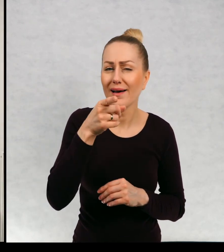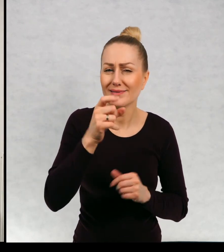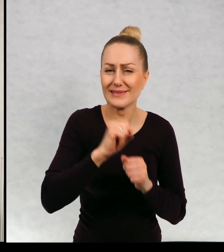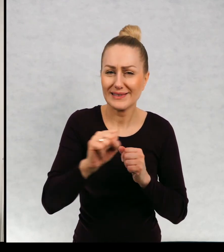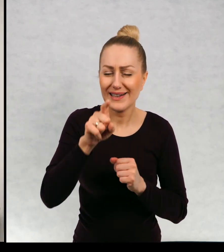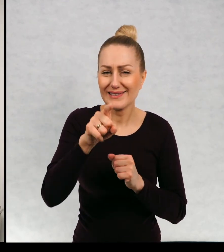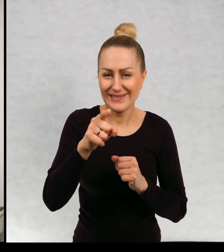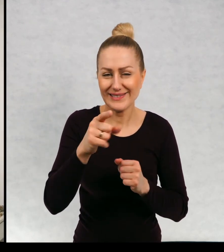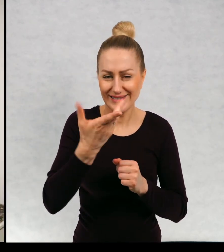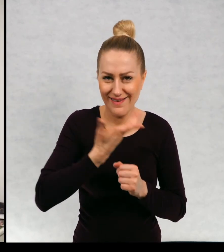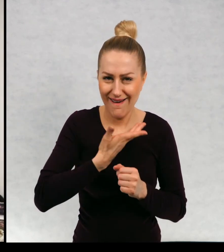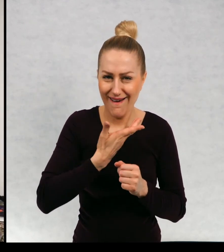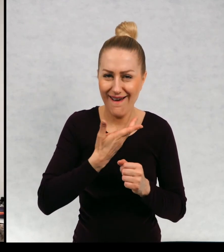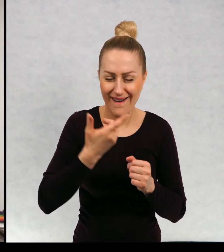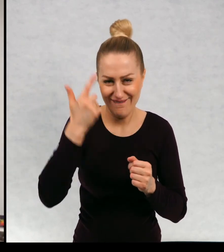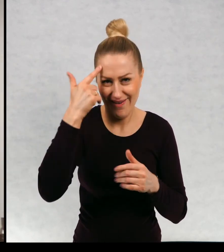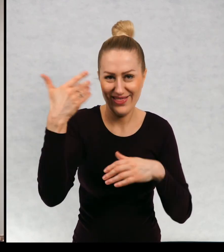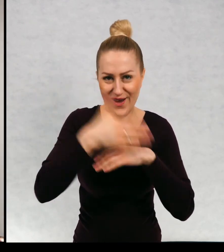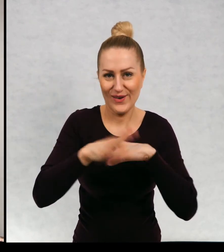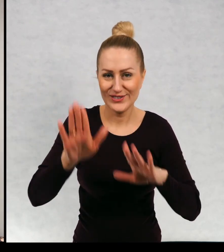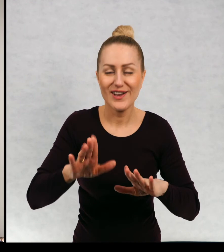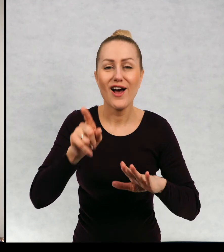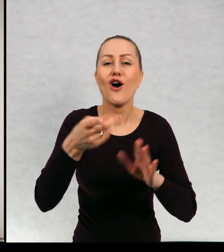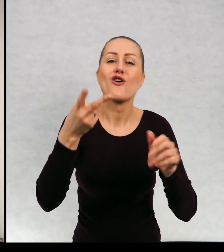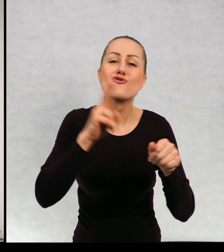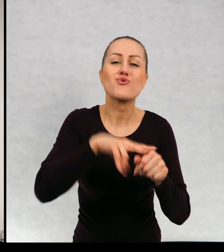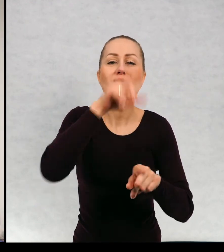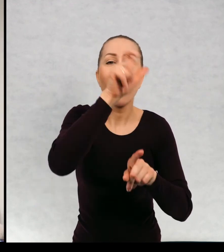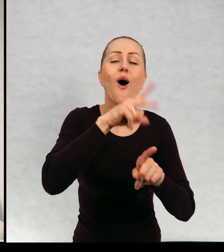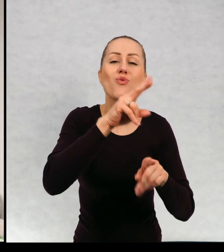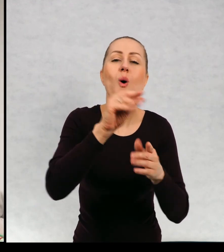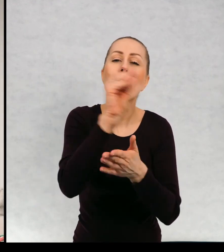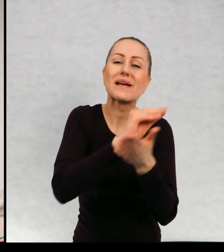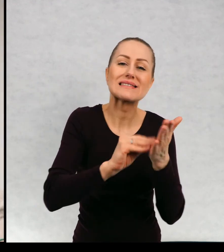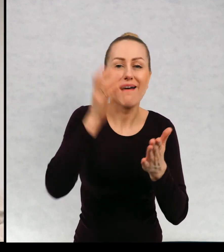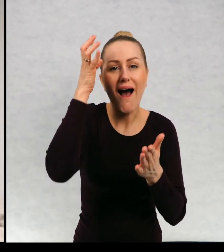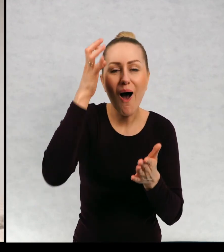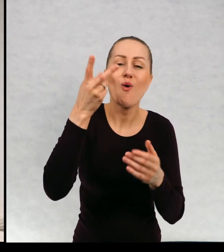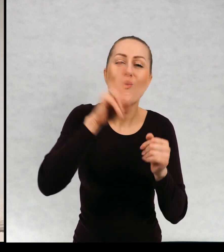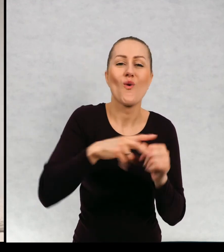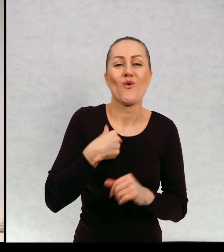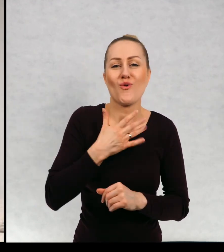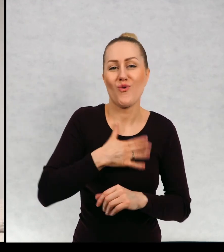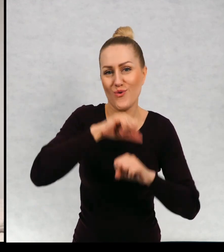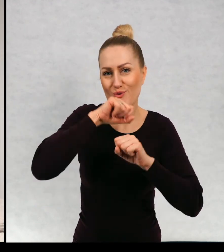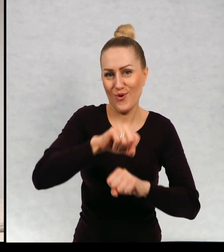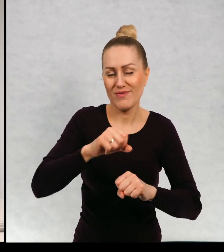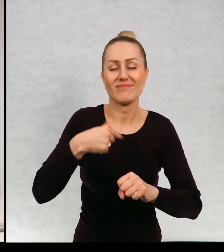zostawiłam sobie na zakończenie, jaka pisarka jest pani ulubioną? Muszę wam powiedzieć, że